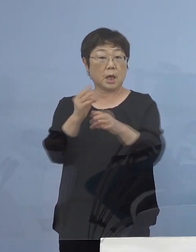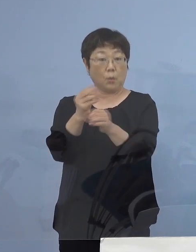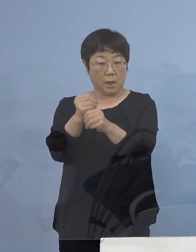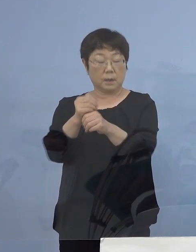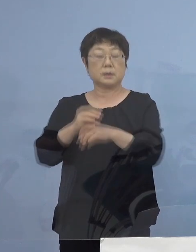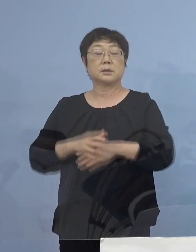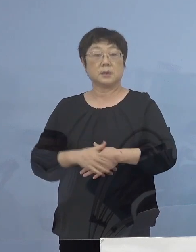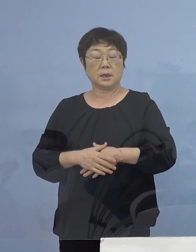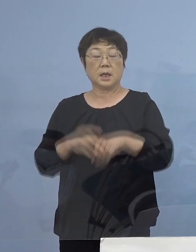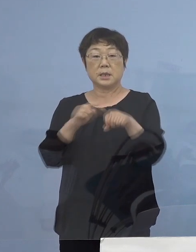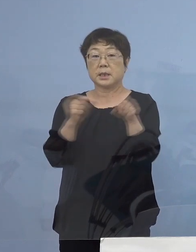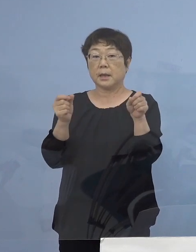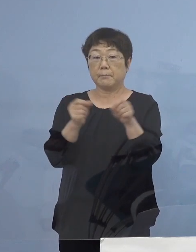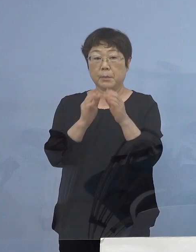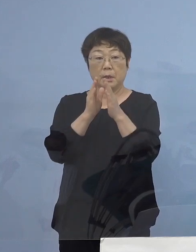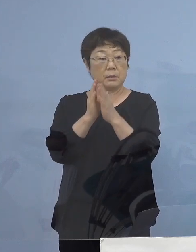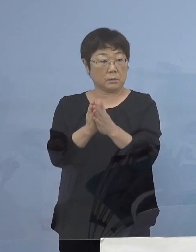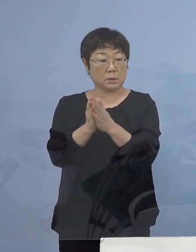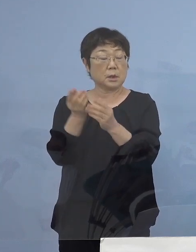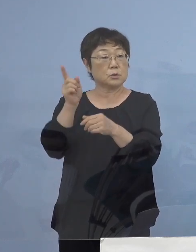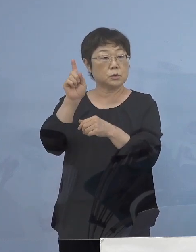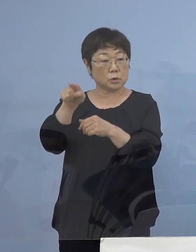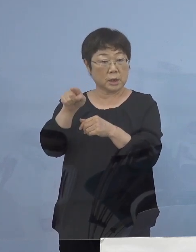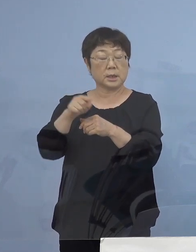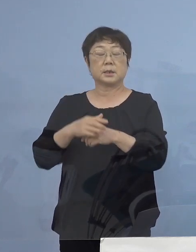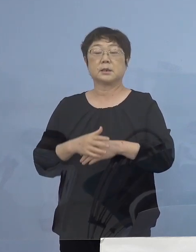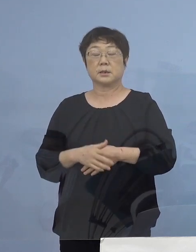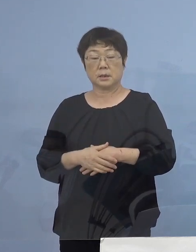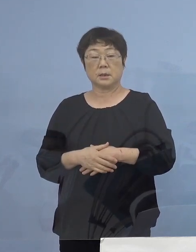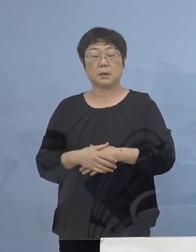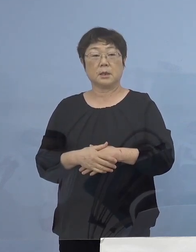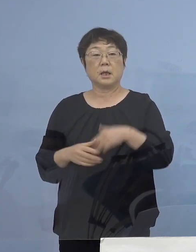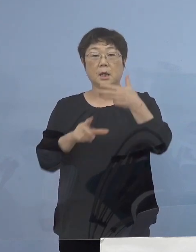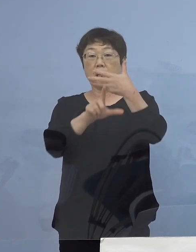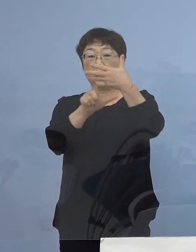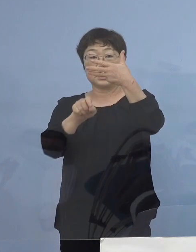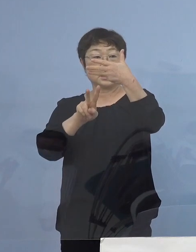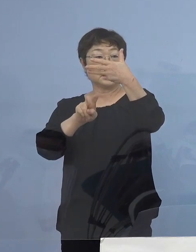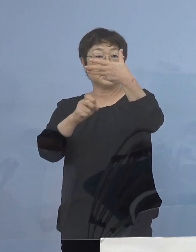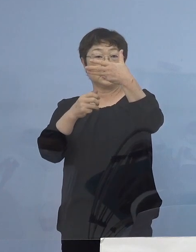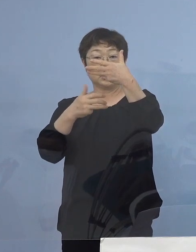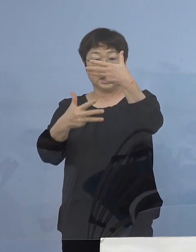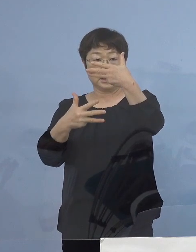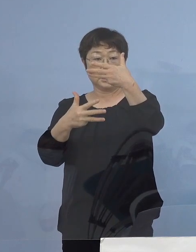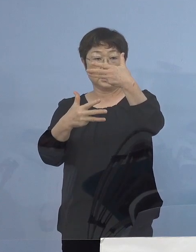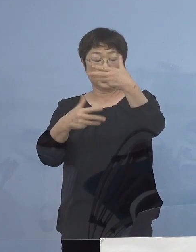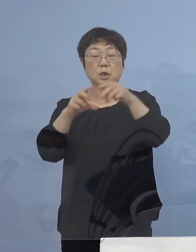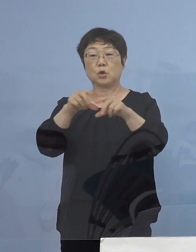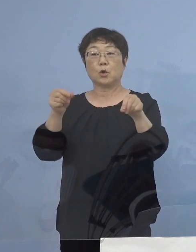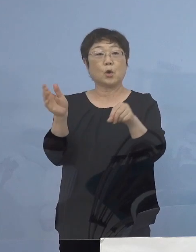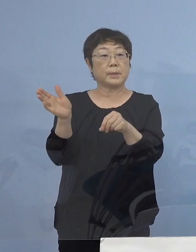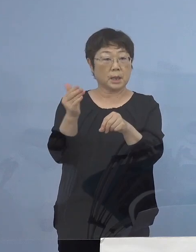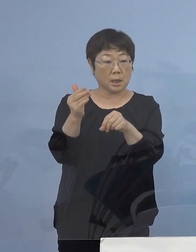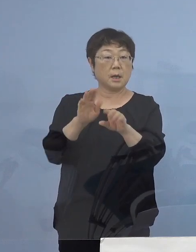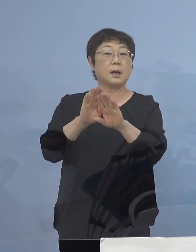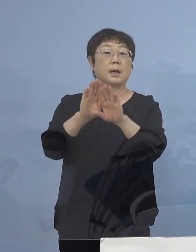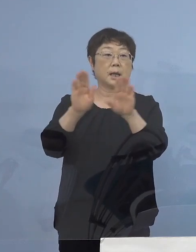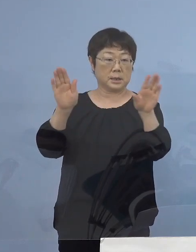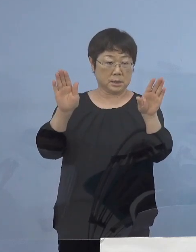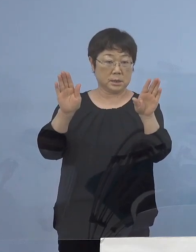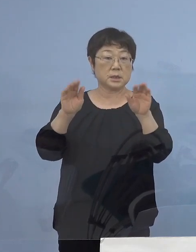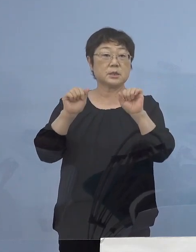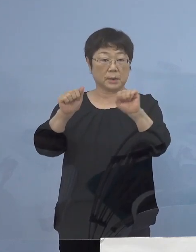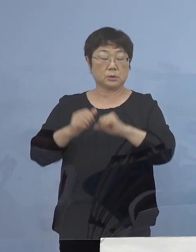時短要請初日の翌日 8月28日土曜日から開始させていただき